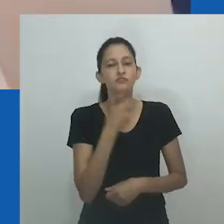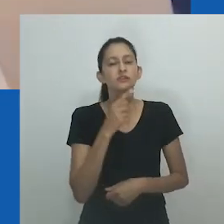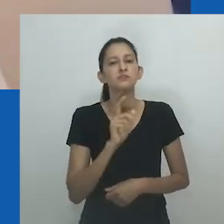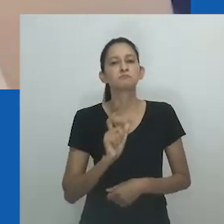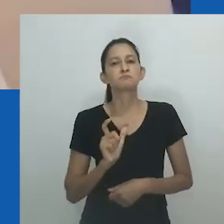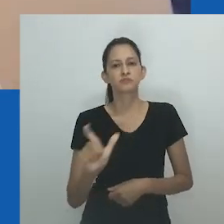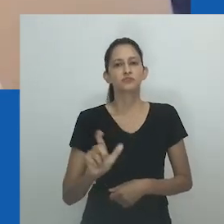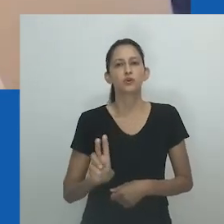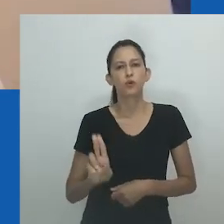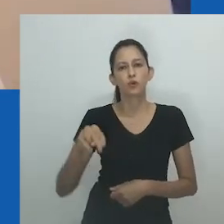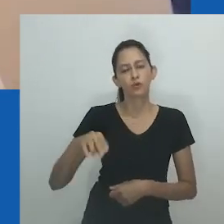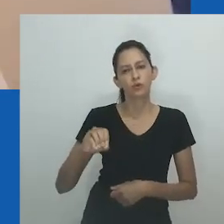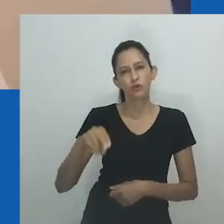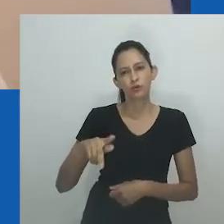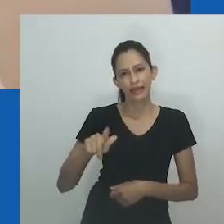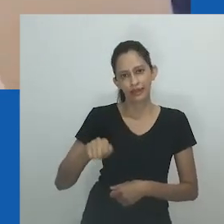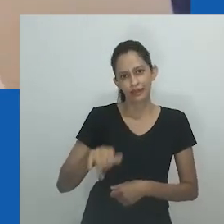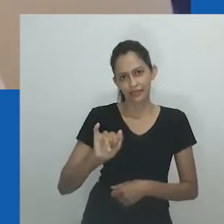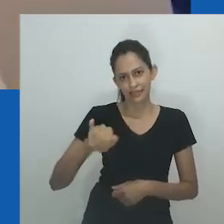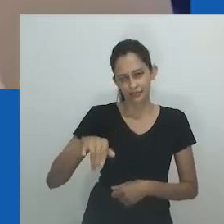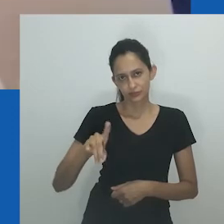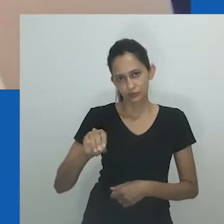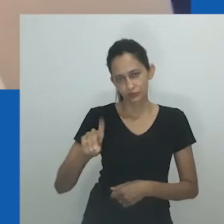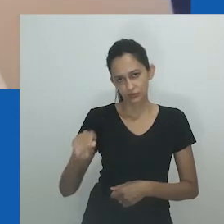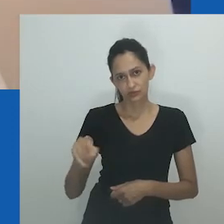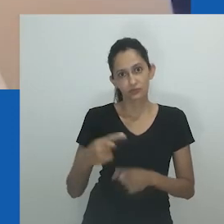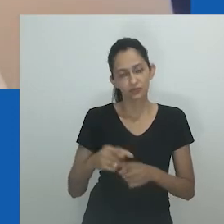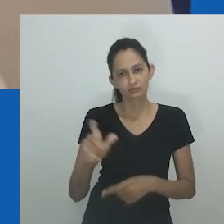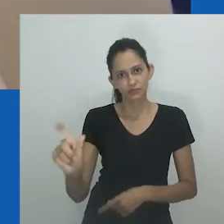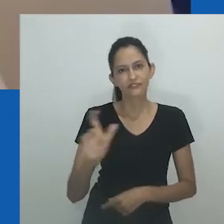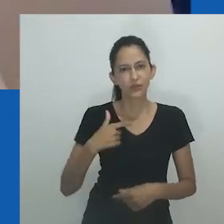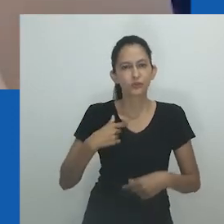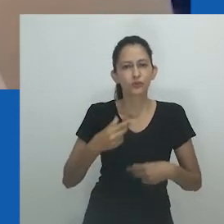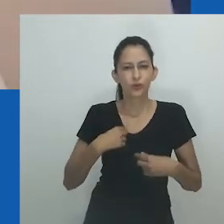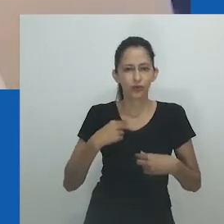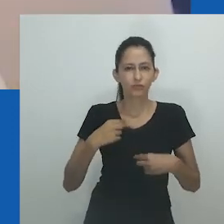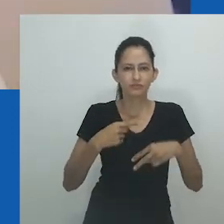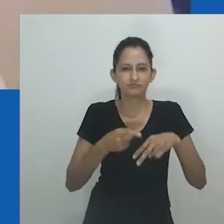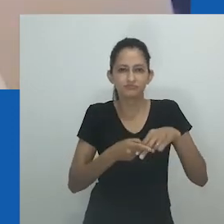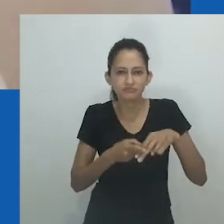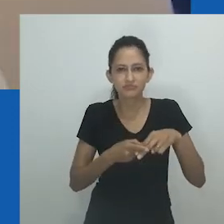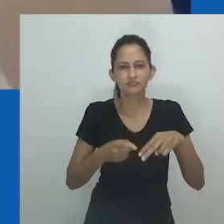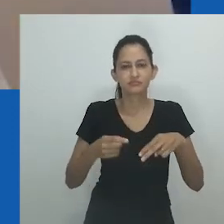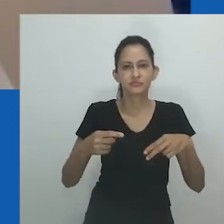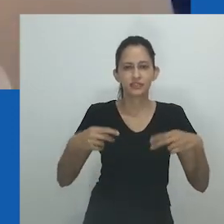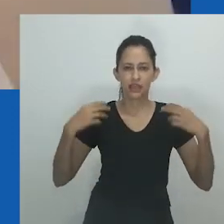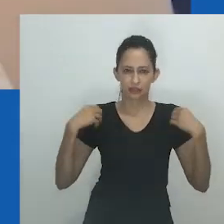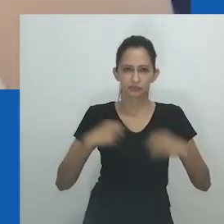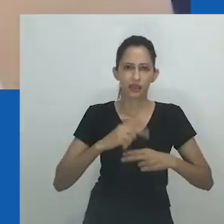Então, meu entendimento era de que era uma pessoa que parecia um homem enquanto uma mulher”.